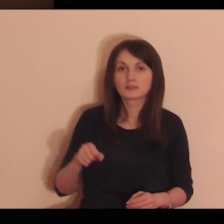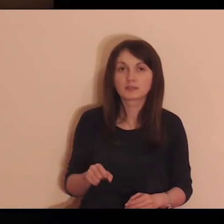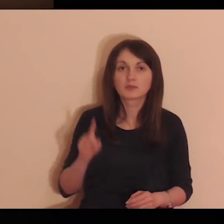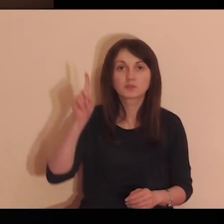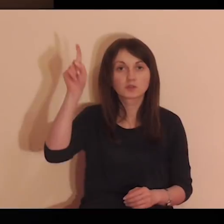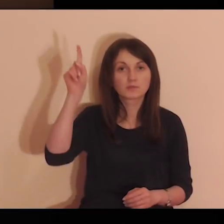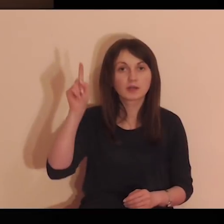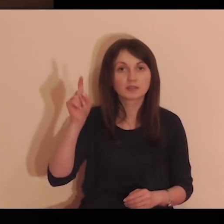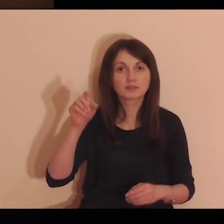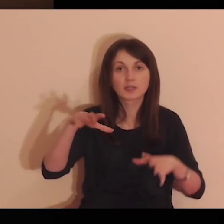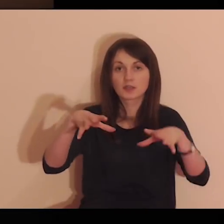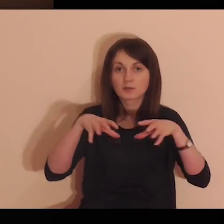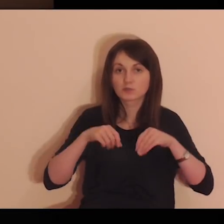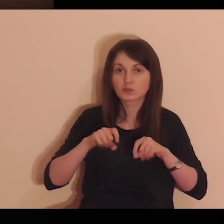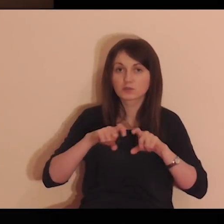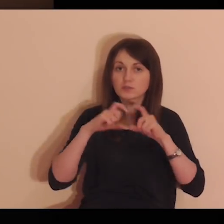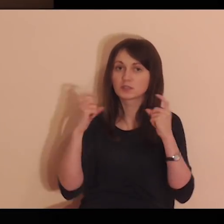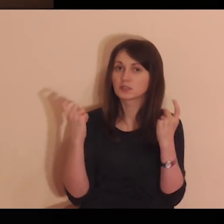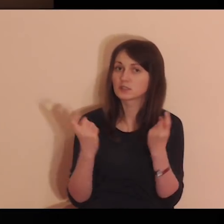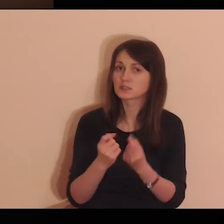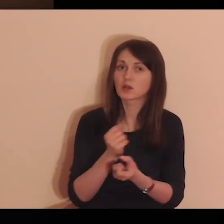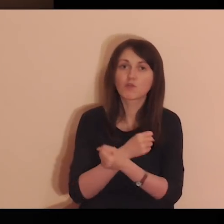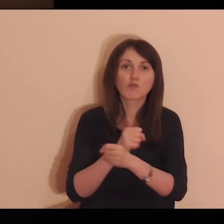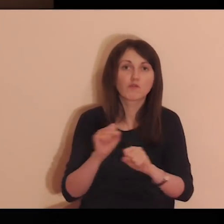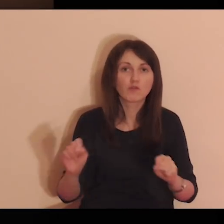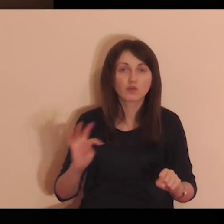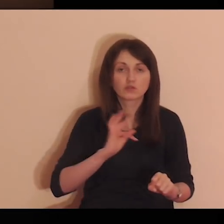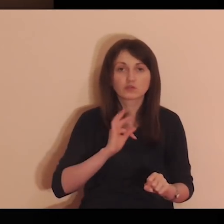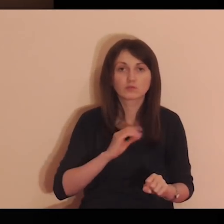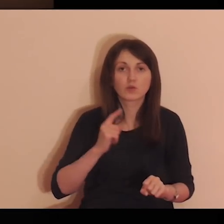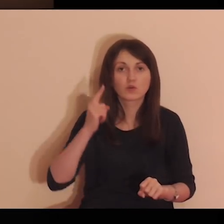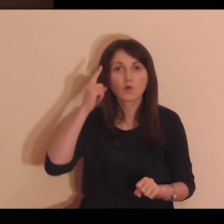Zabierz Panie i przyjmij całą wolność moją,